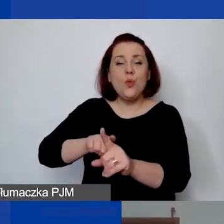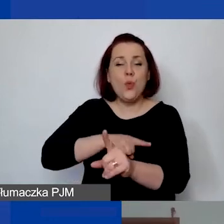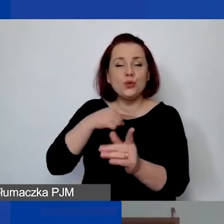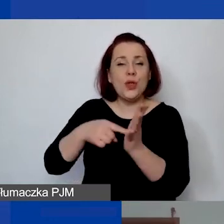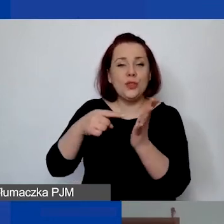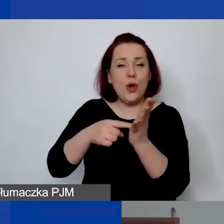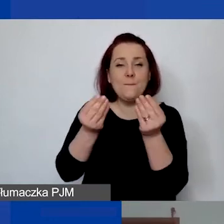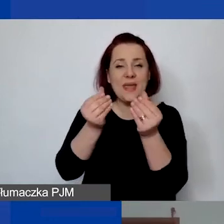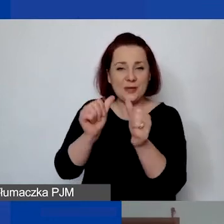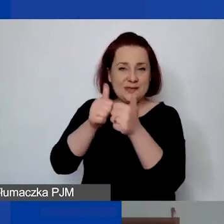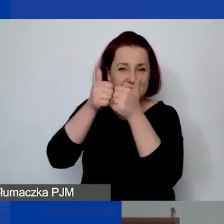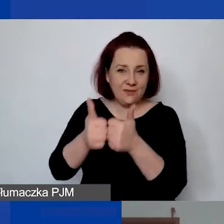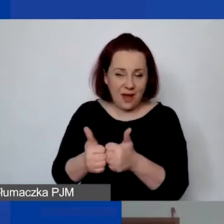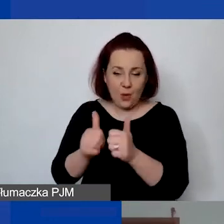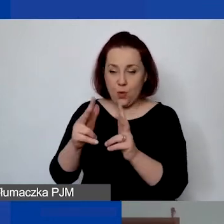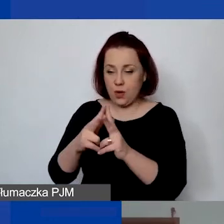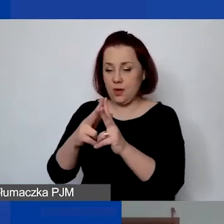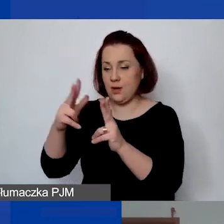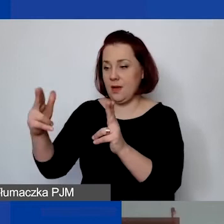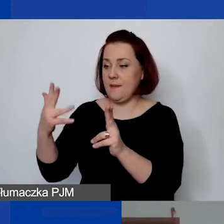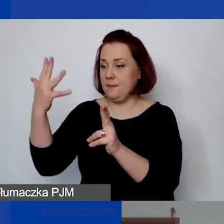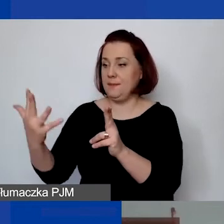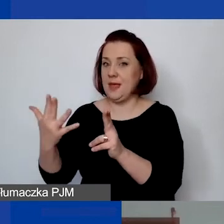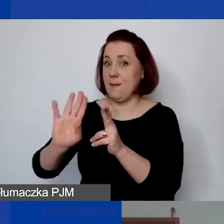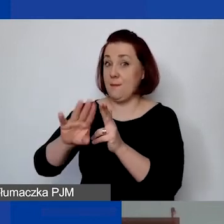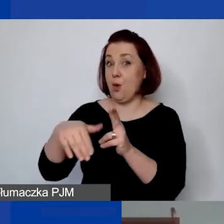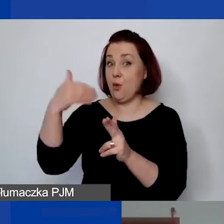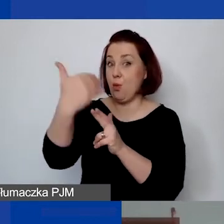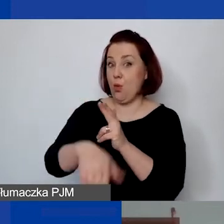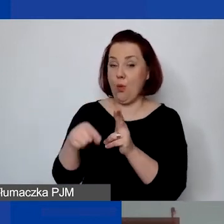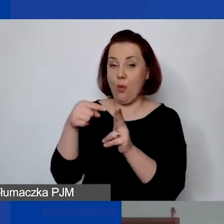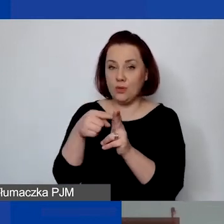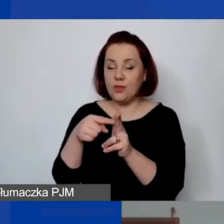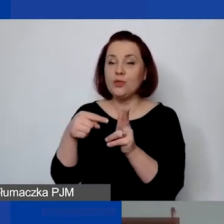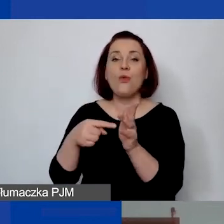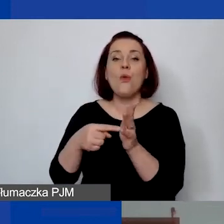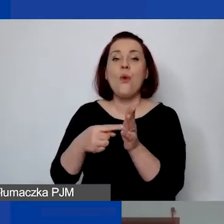w okresie pięć lat po zakończeniu projektu dotyczą środków trwałych określonych w umowie,